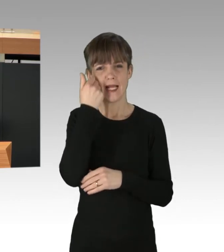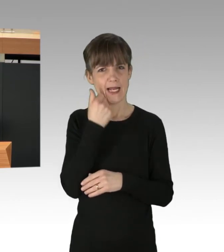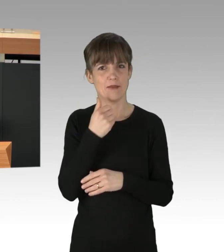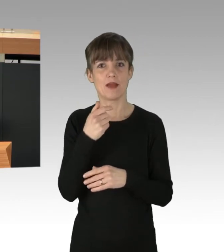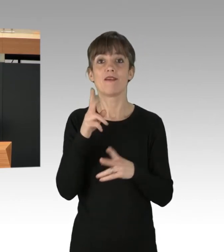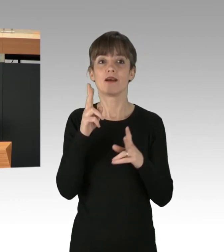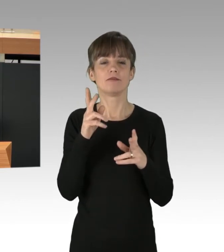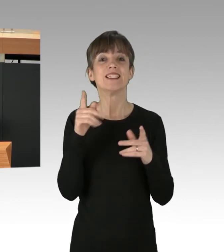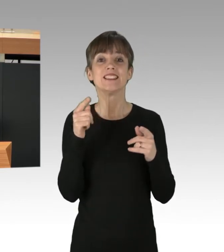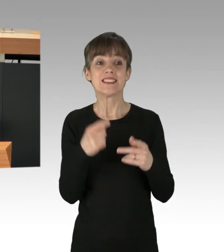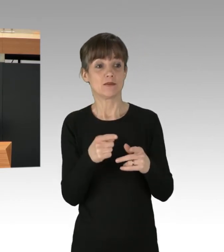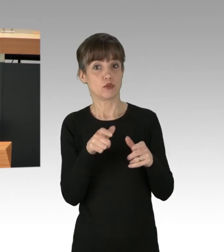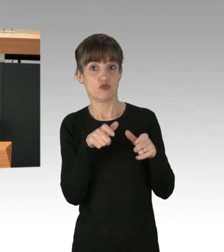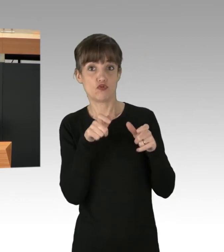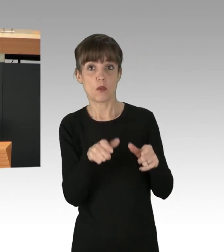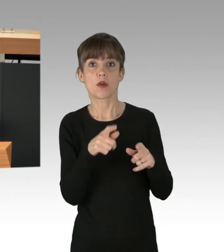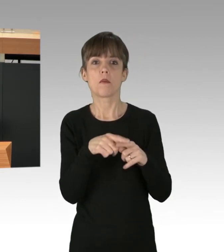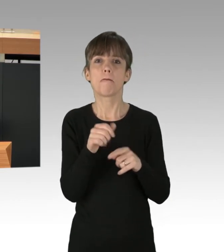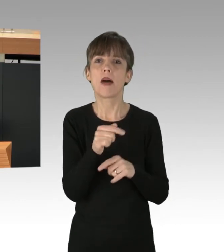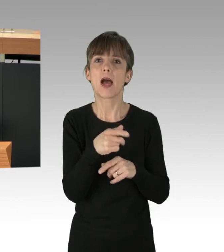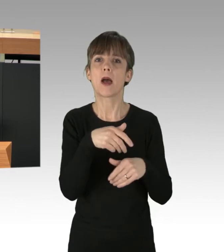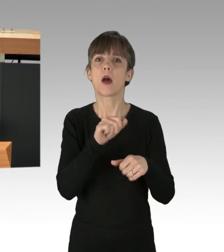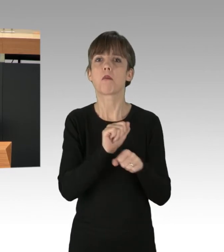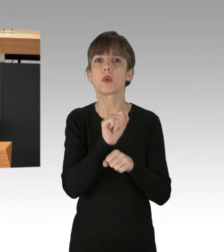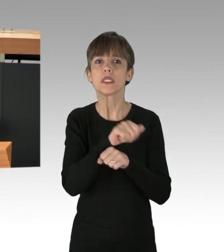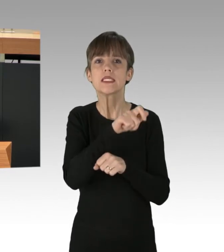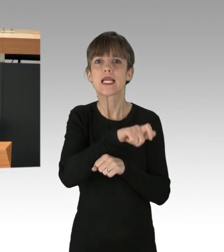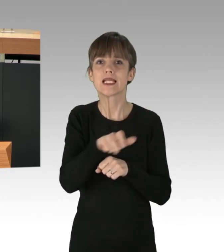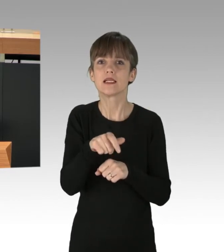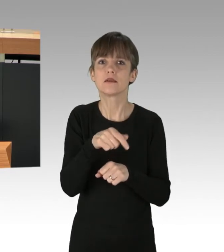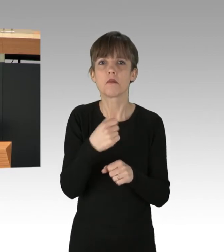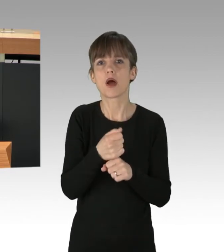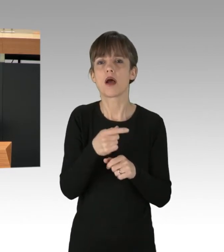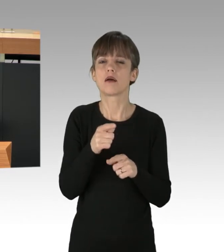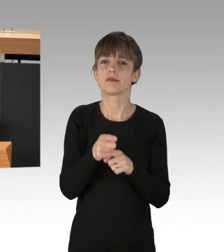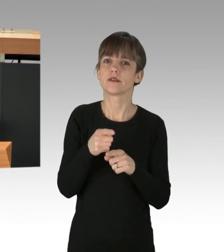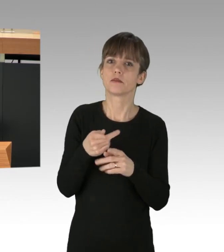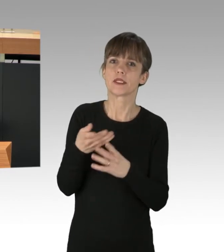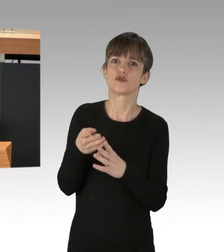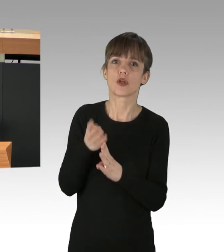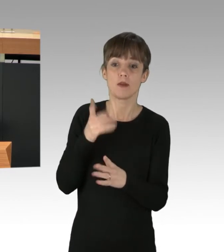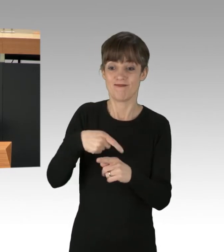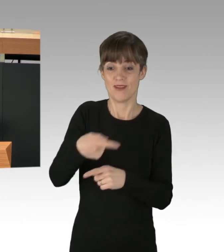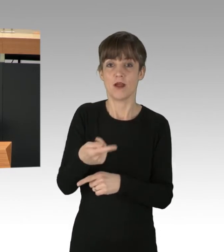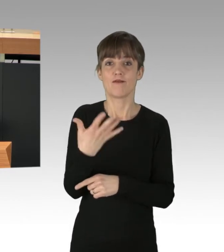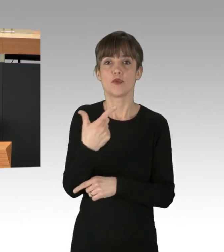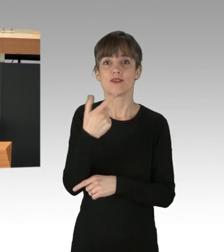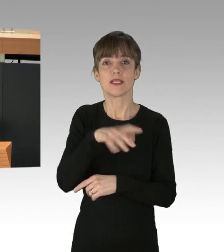nicht ein paar Protestierende, die den Autoverkehr für einige Minuten stören. Am 25. März gibt es deshalb den nächsten globalen Klimastreik, auch hier in Berlin.